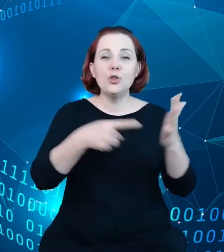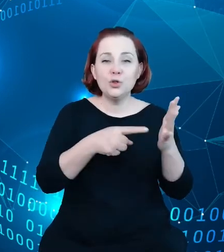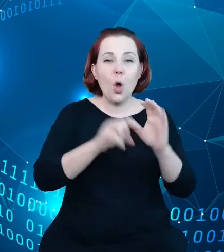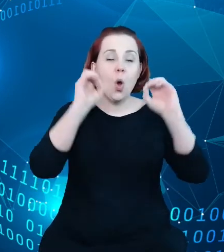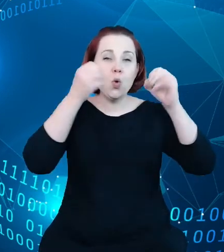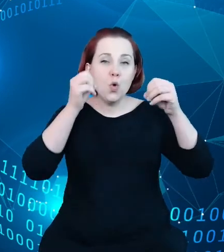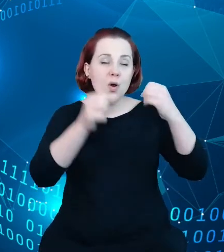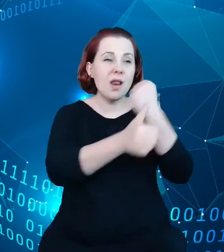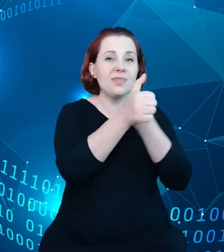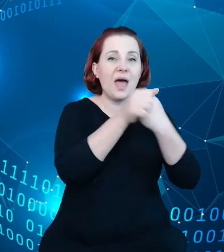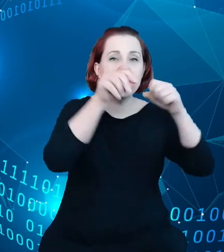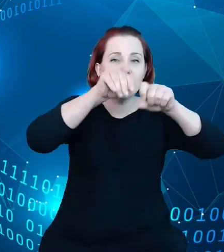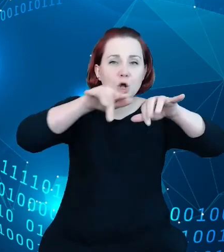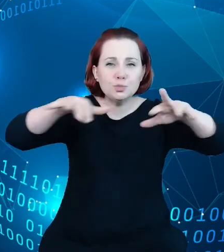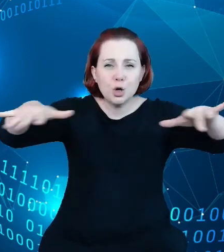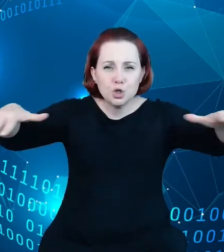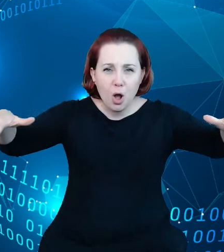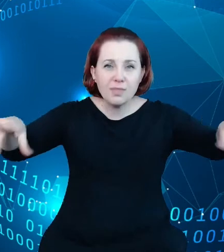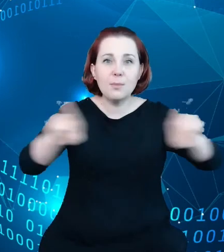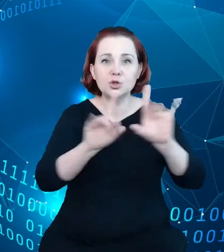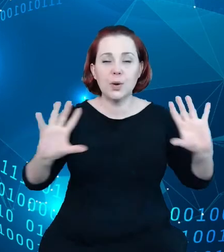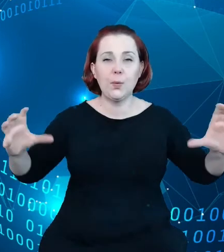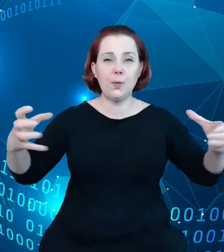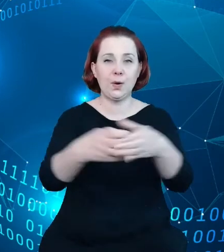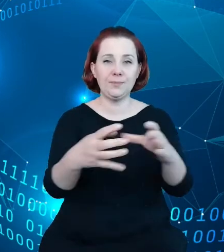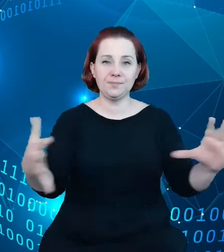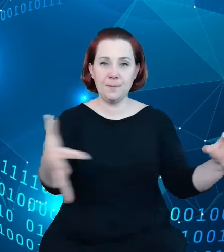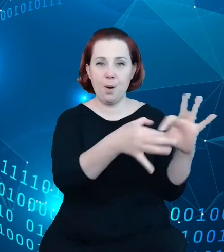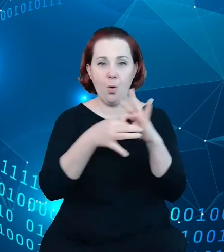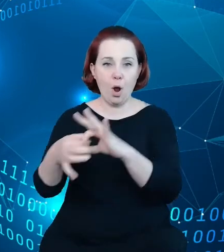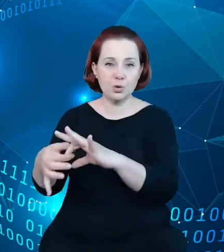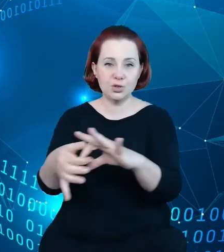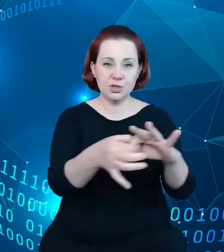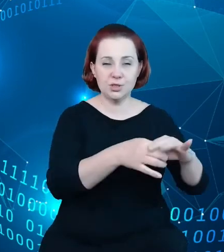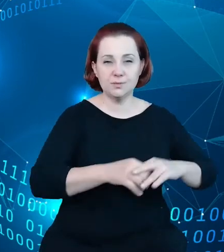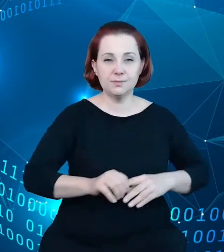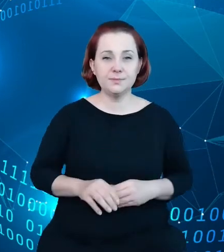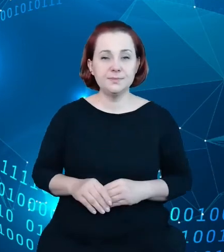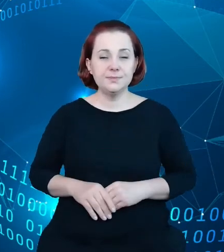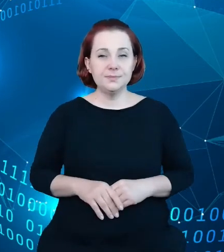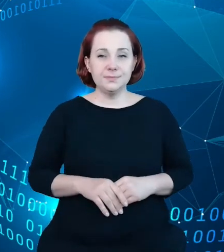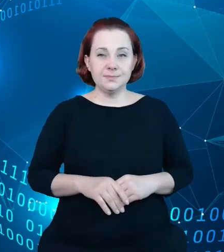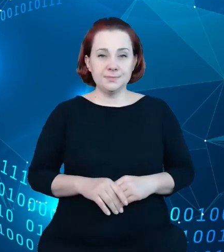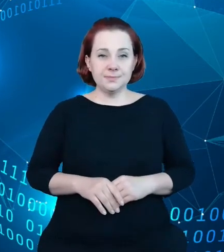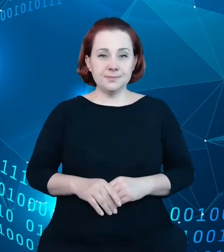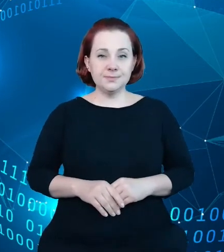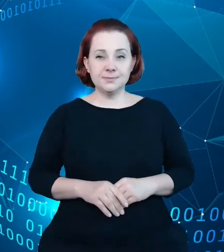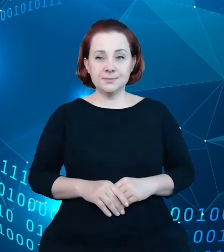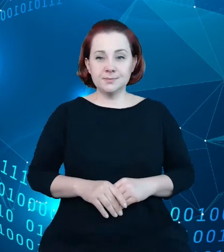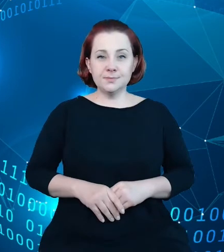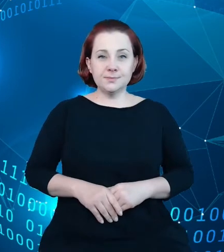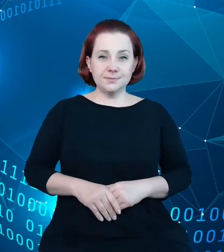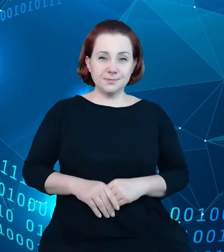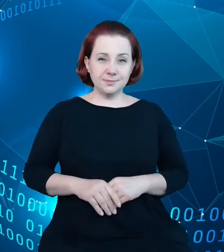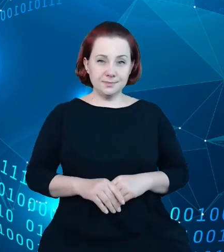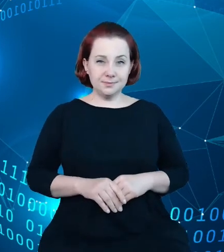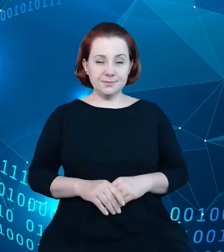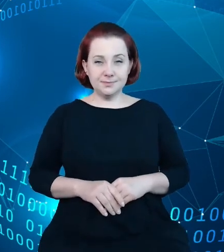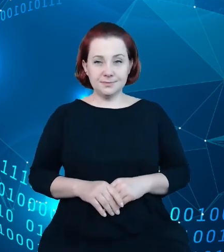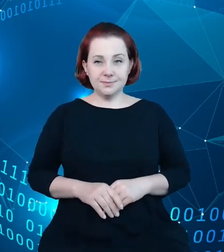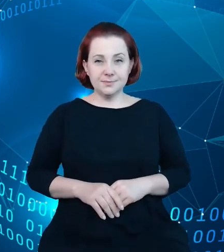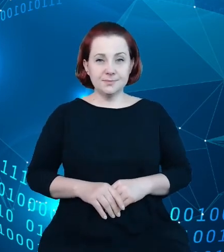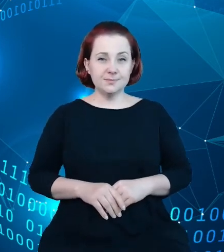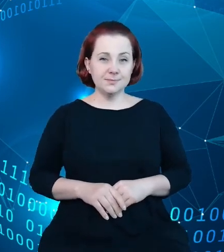danych, które pozwalają się łączyć, danych złożonych. I tutaj te mechanizmy,